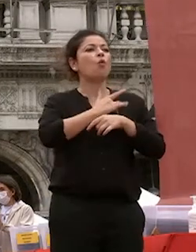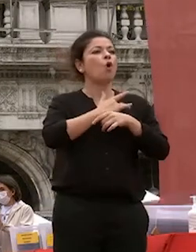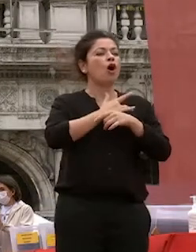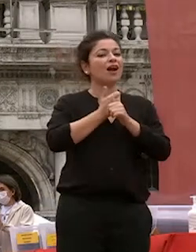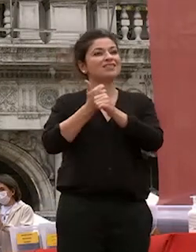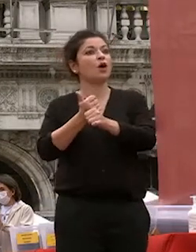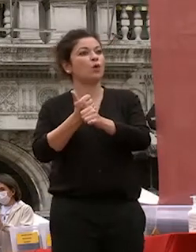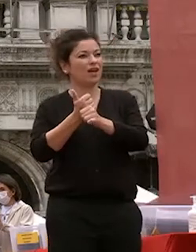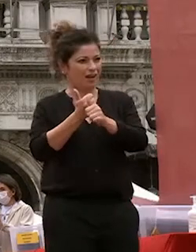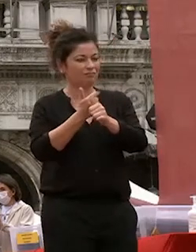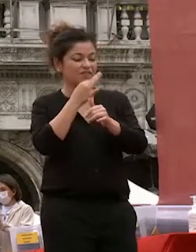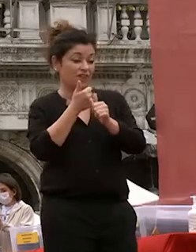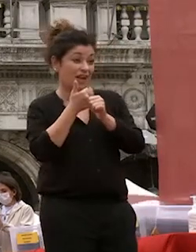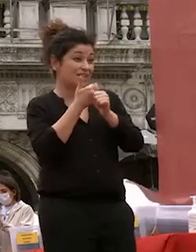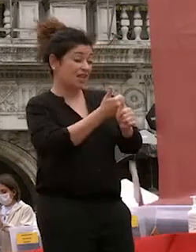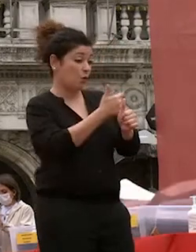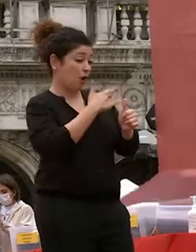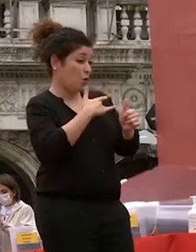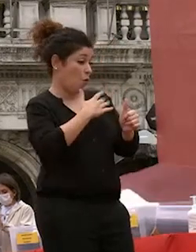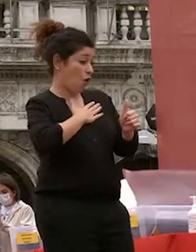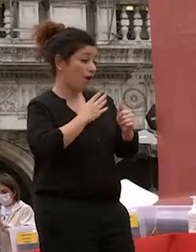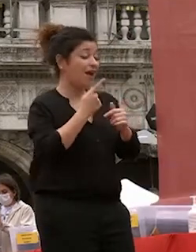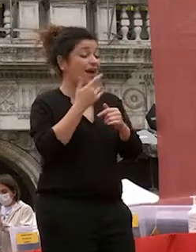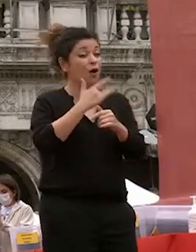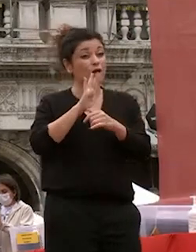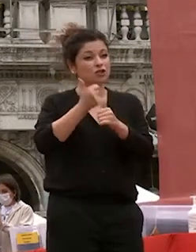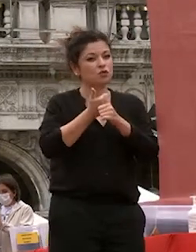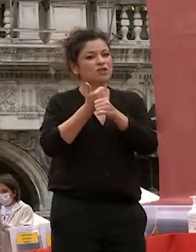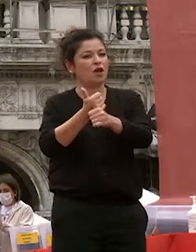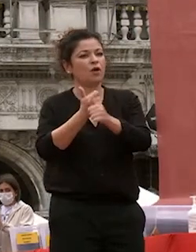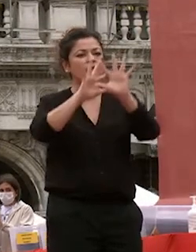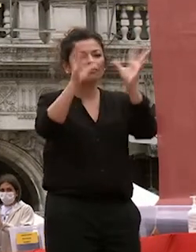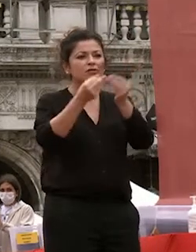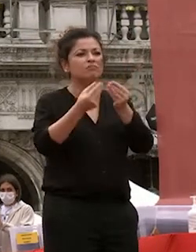proprio cuore altrui cuore e l'empatia è un esercizio